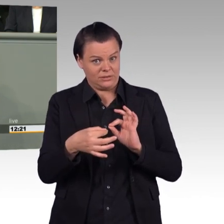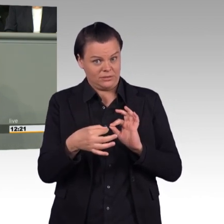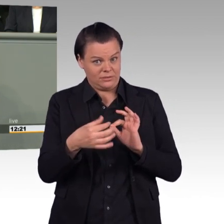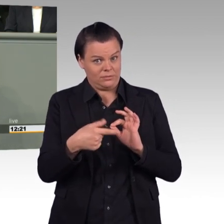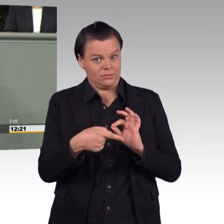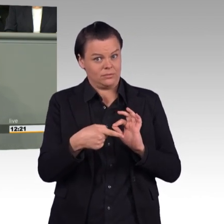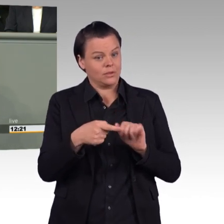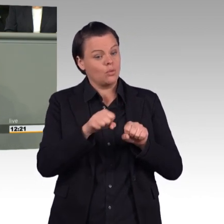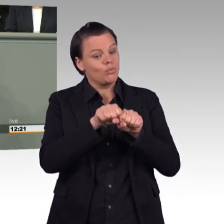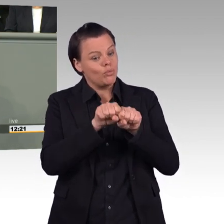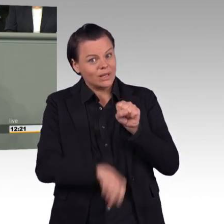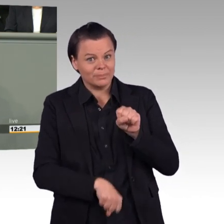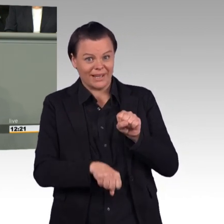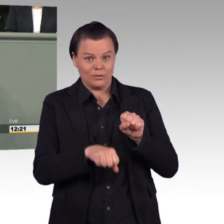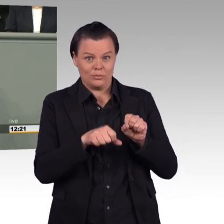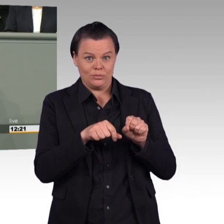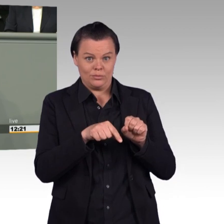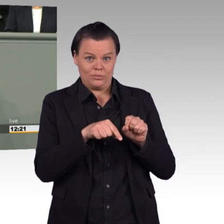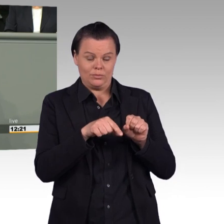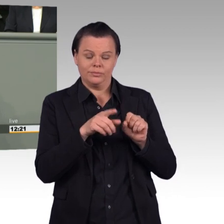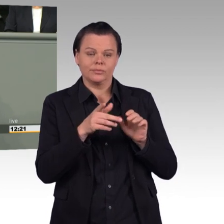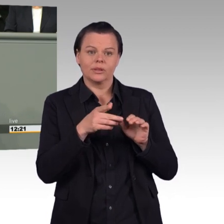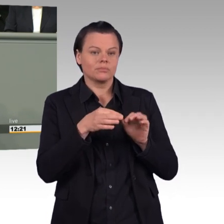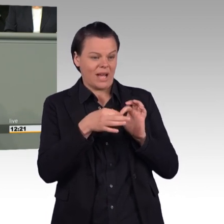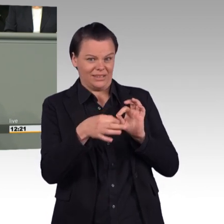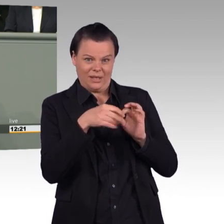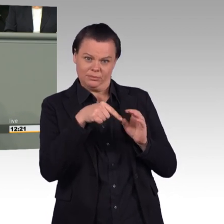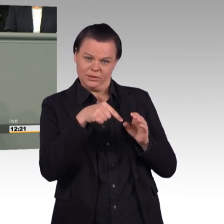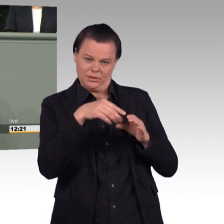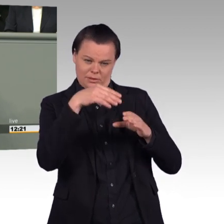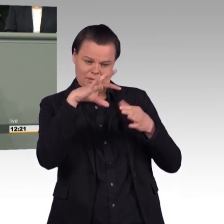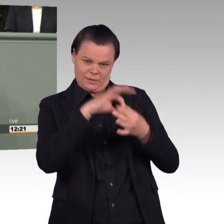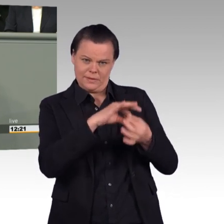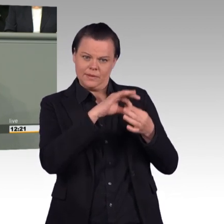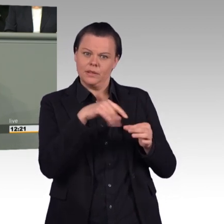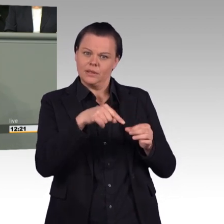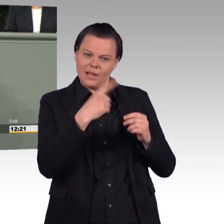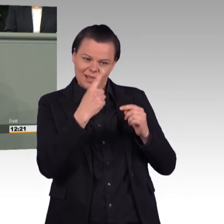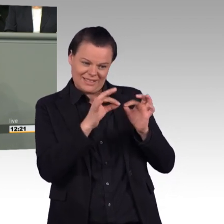jedoch Einsatzcharakter in militärfachlichen Sinne haben, wie Enhanced Forward Presence in Litauen,